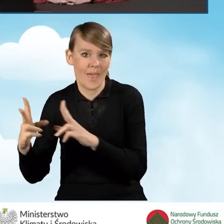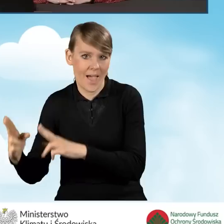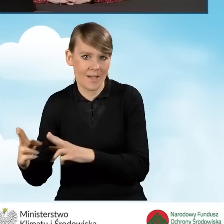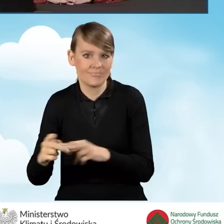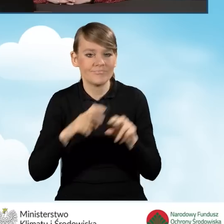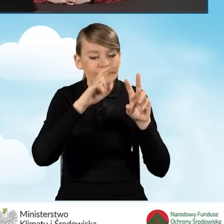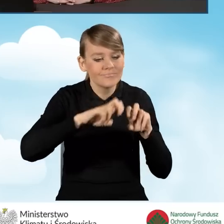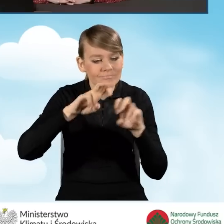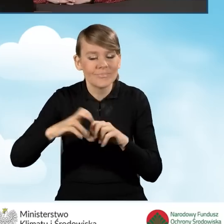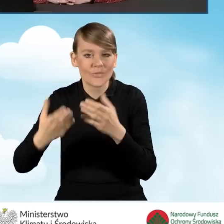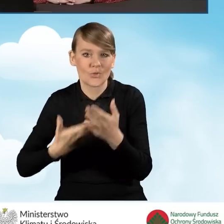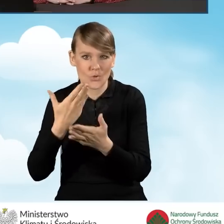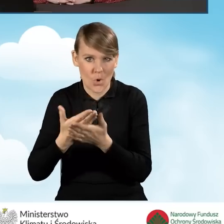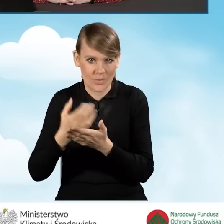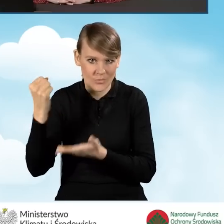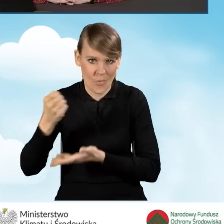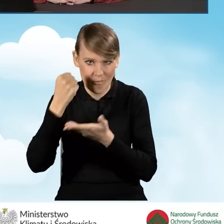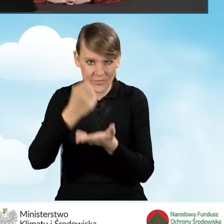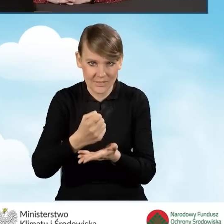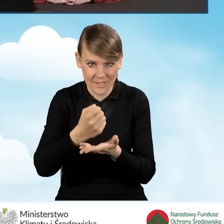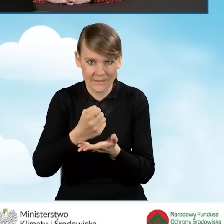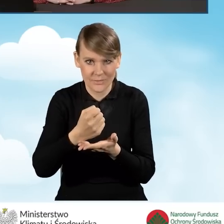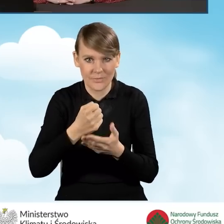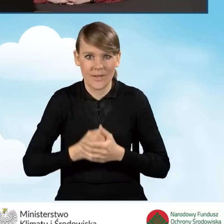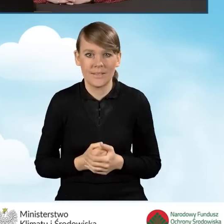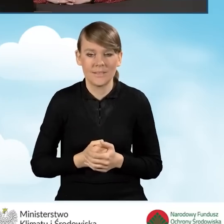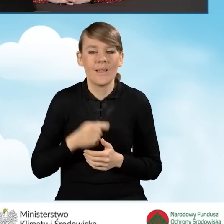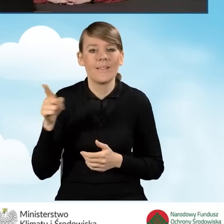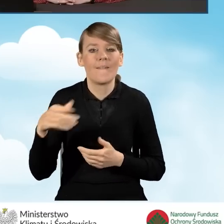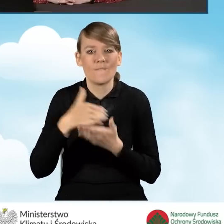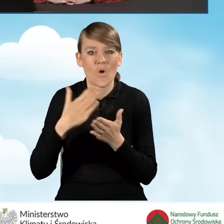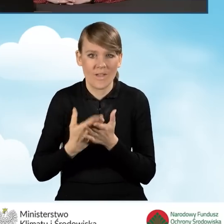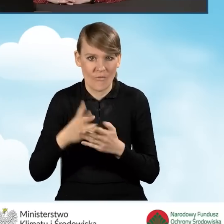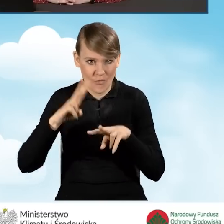wniosku o dofinansowanie w tej ścieżce przez wojewódzkie fundusze.